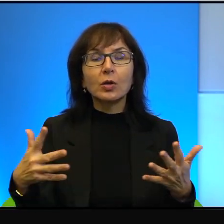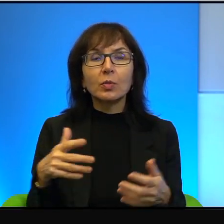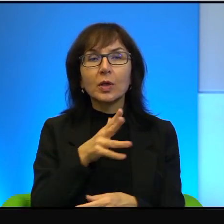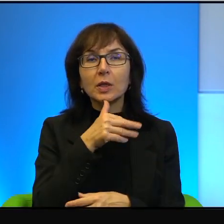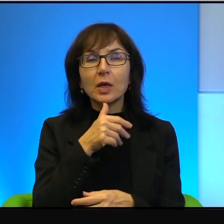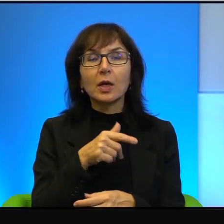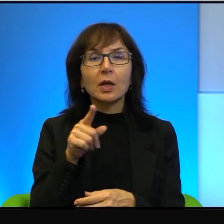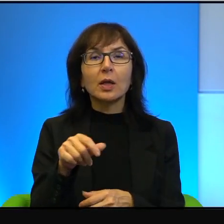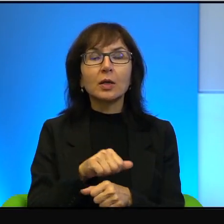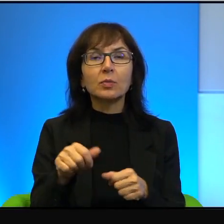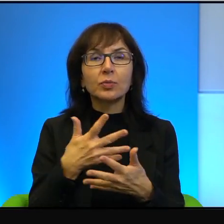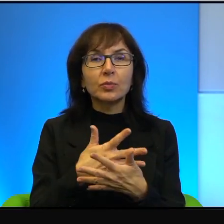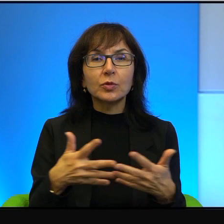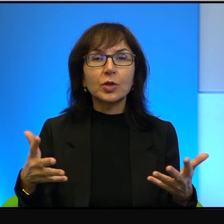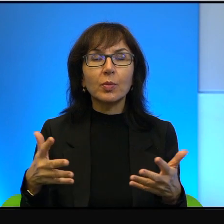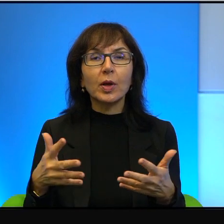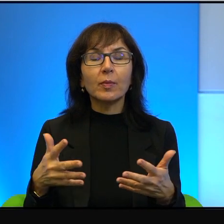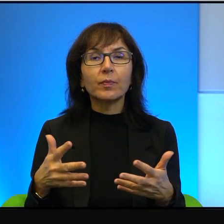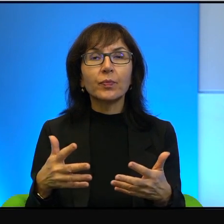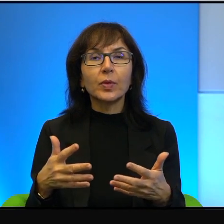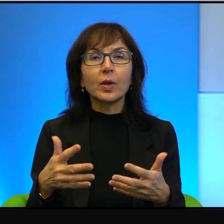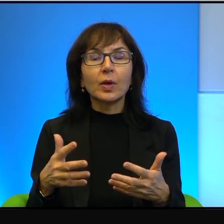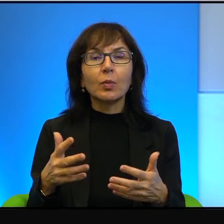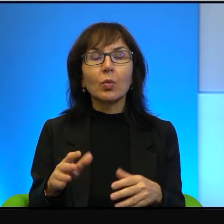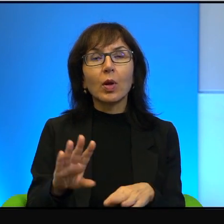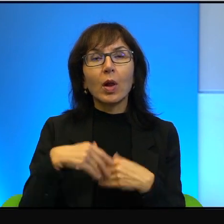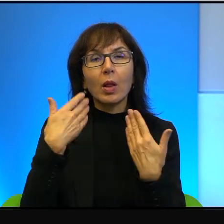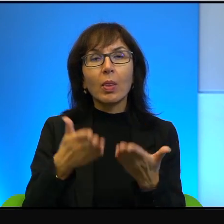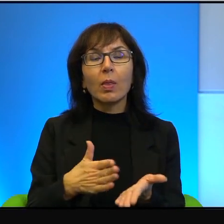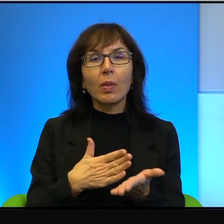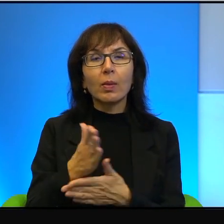no bo ta ziemia została ofiarowana przez Boga przecież, no to jak tutaj,